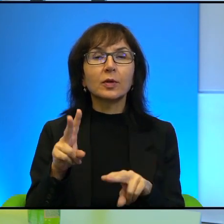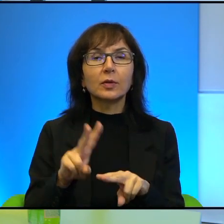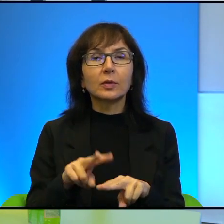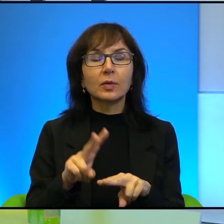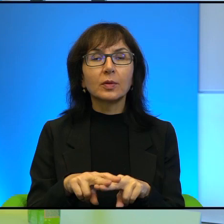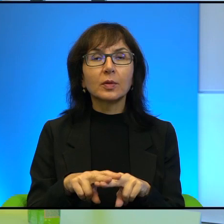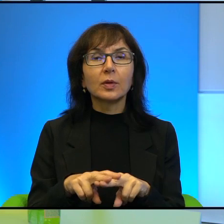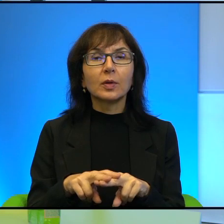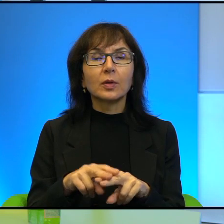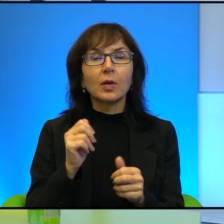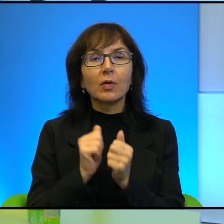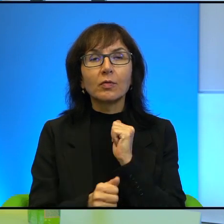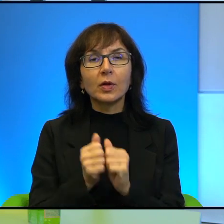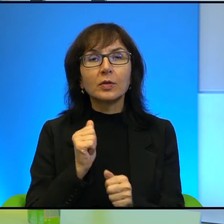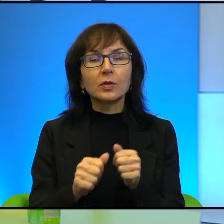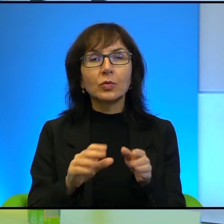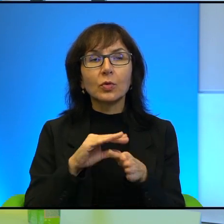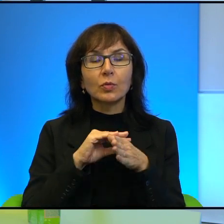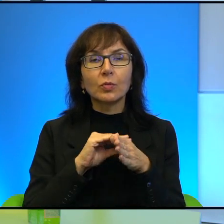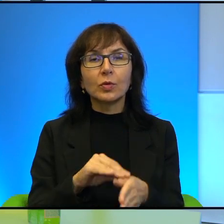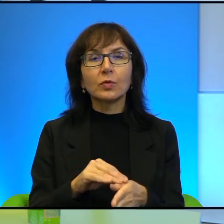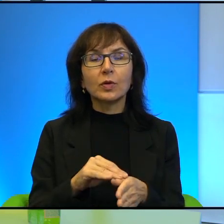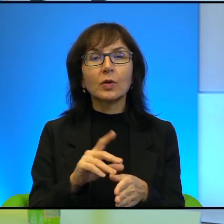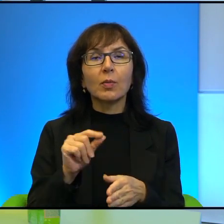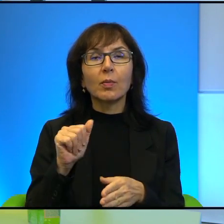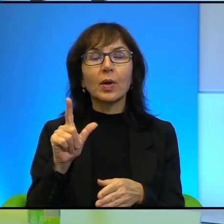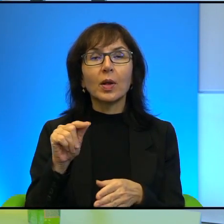którą prowadzi teraz, prowadzą Palestyńczycy, prowadzą Arabowie?